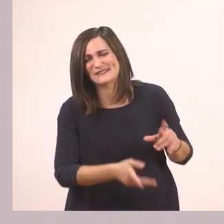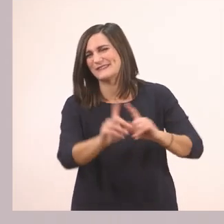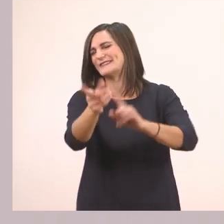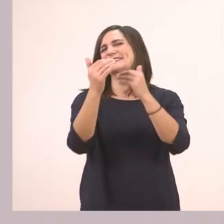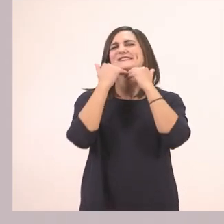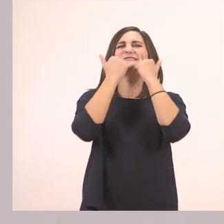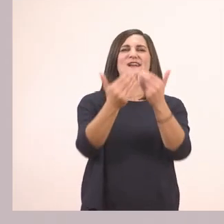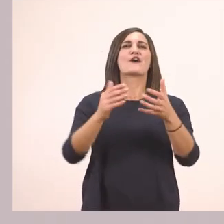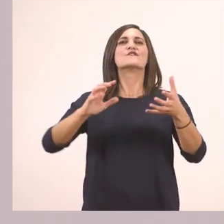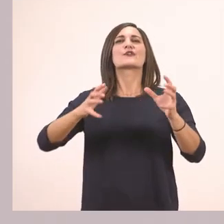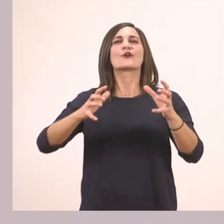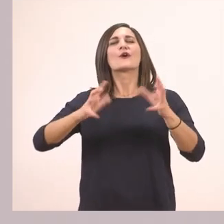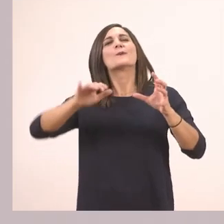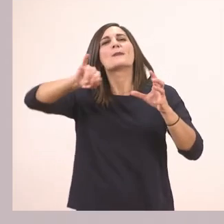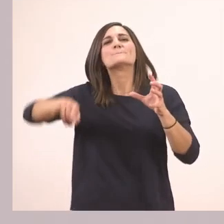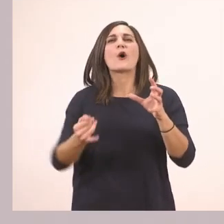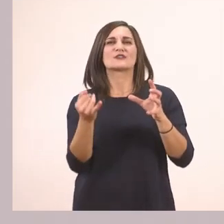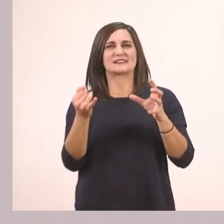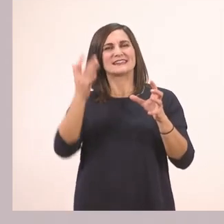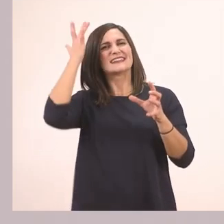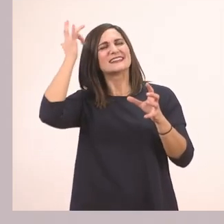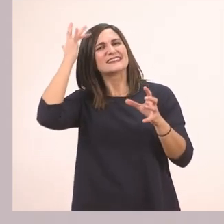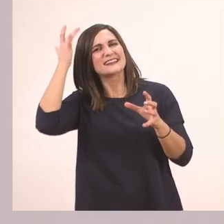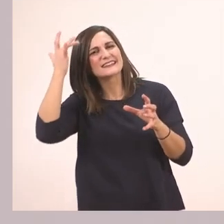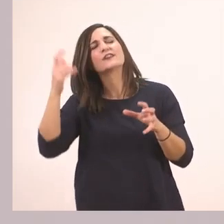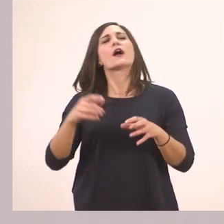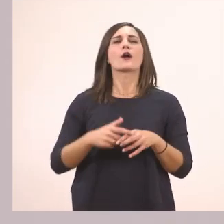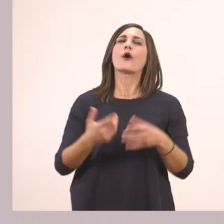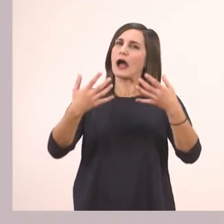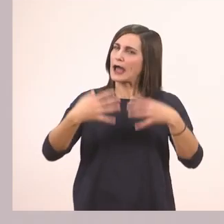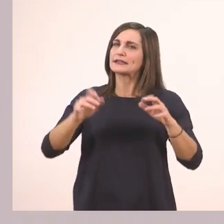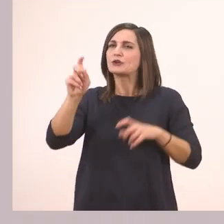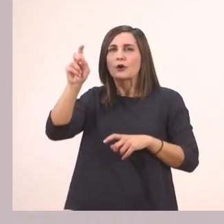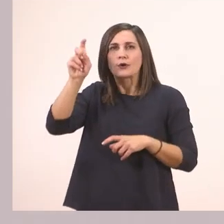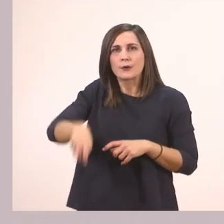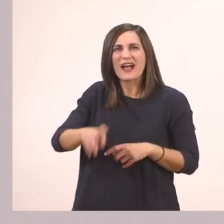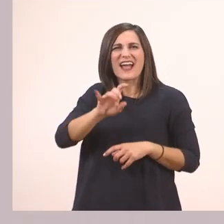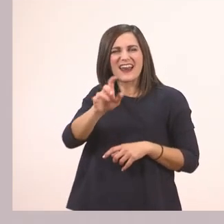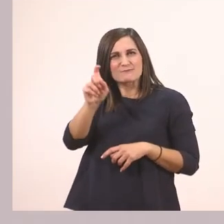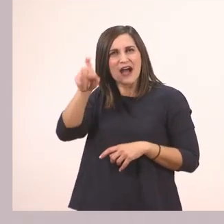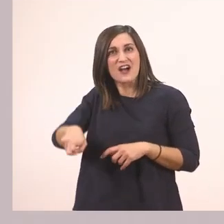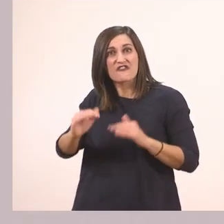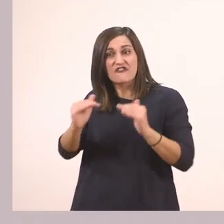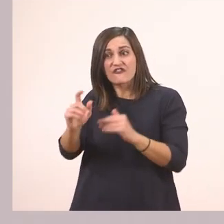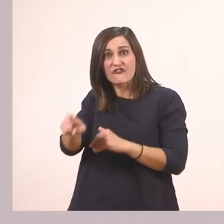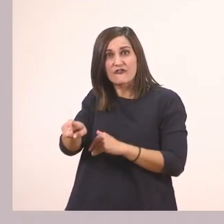Πεπόνι! Πολύ ωραία! Πατάω το γραμματάκι που θέλω, το κρατάω πατημένο και ξεκινάω.